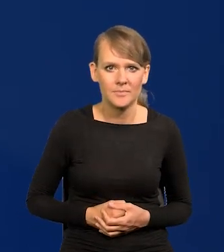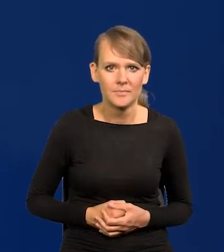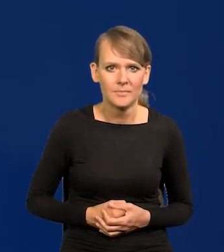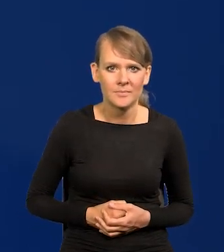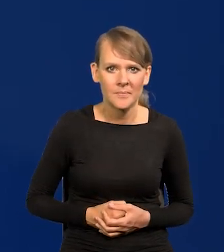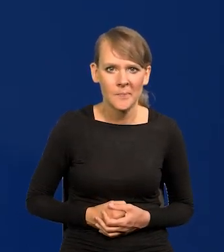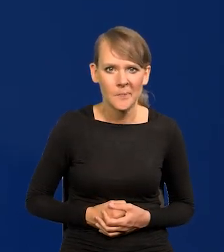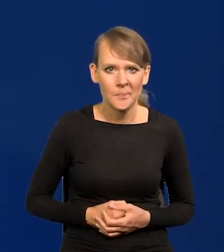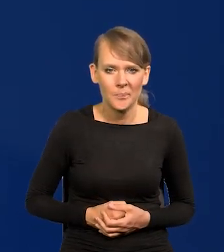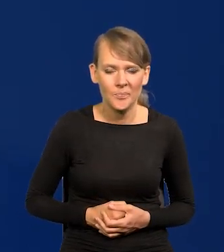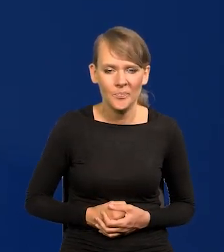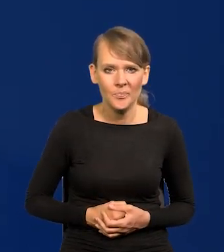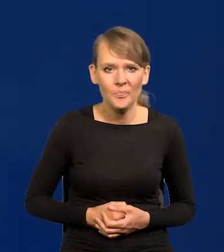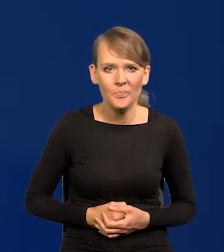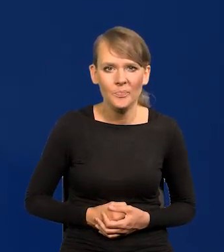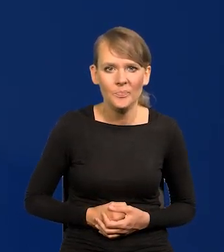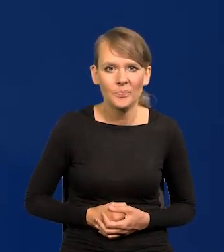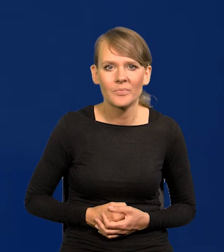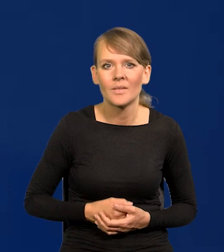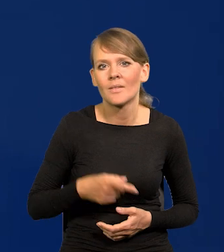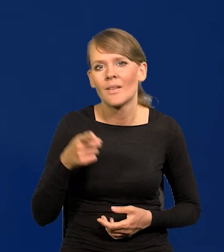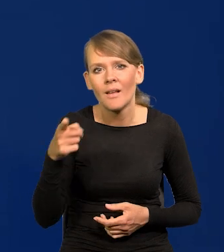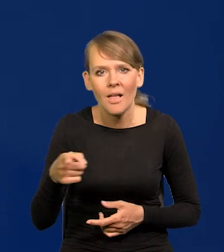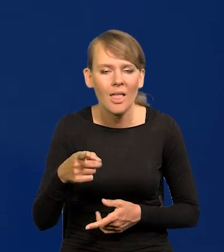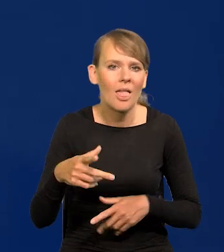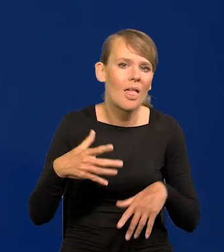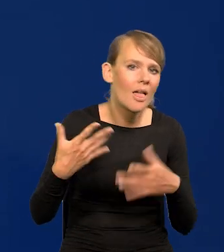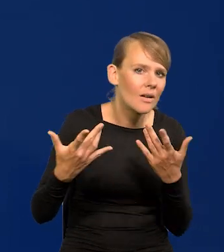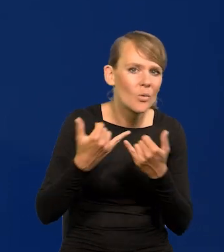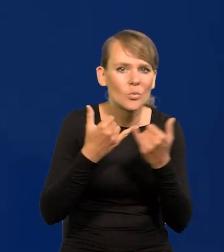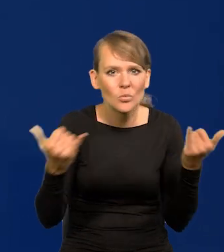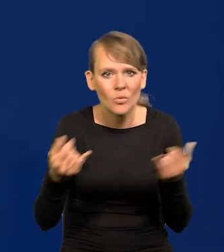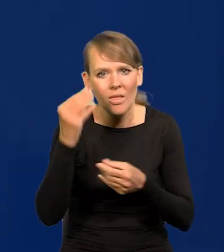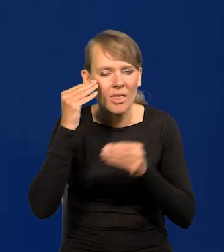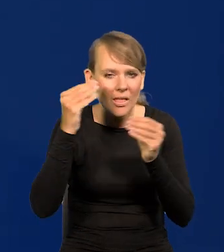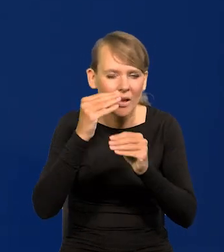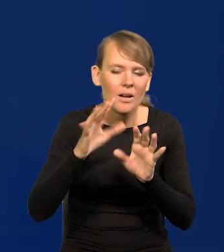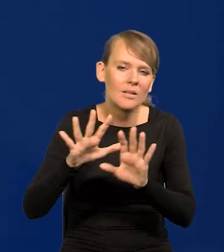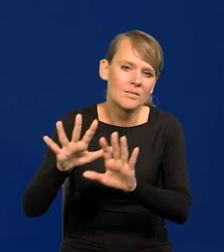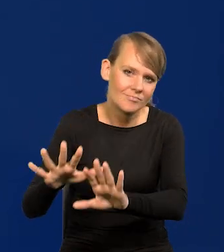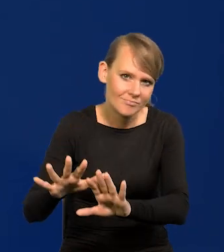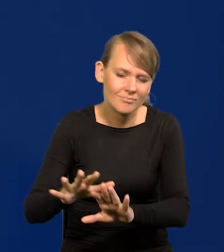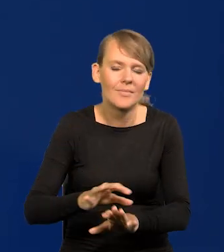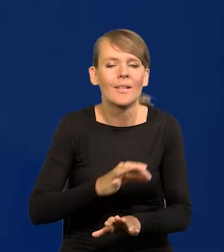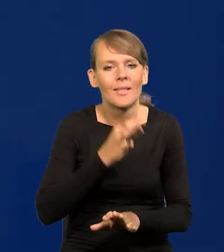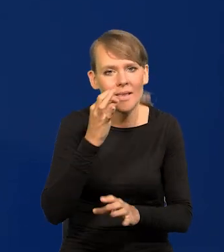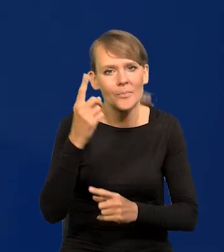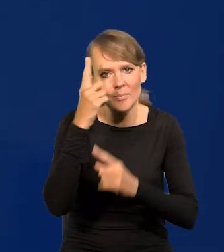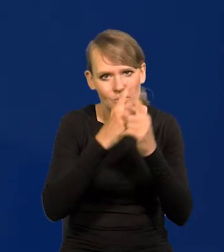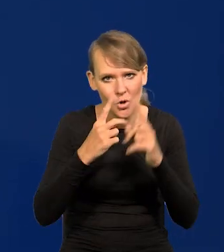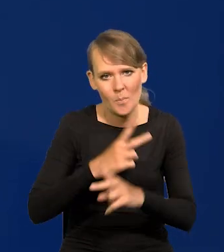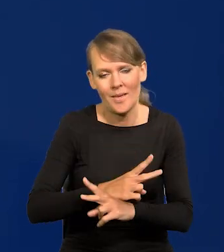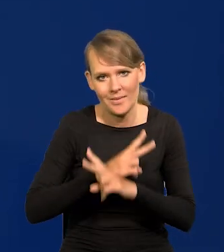Nie dajmy się wciągnąć w tę gorączkę, zachowajmy obiektywizm.